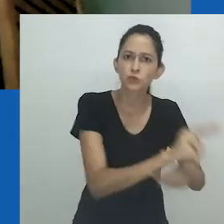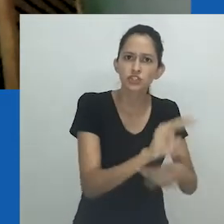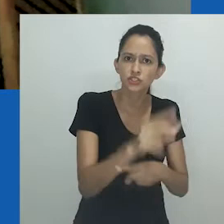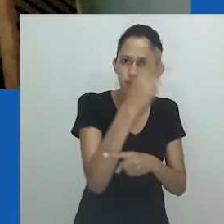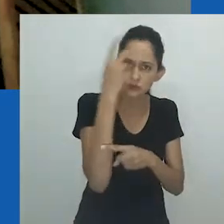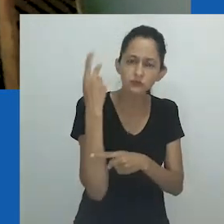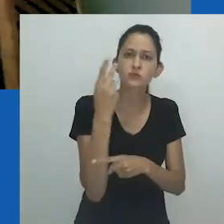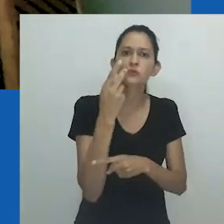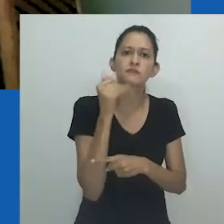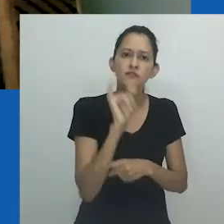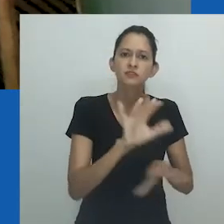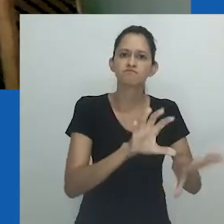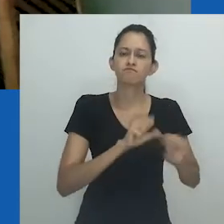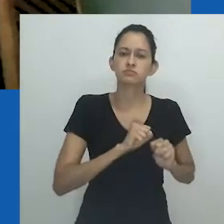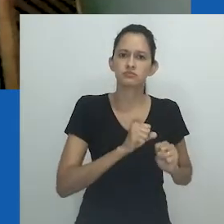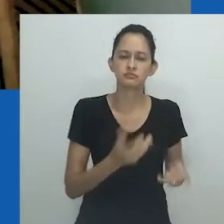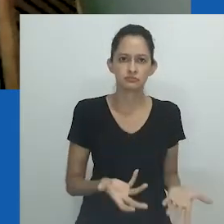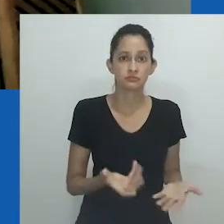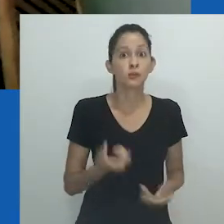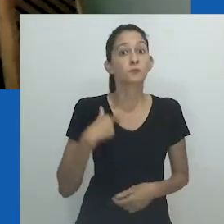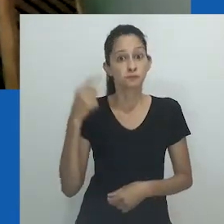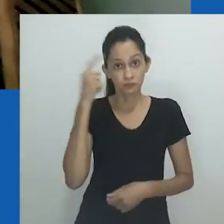trabalhado para proteger seus fieis do vírus e da violência.